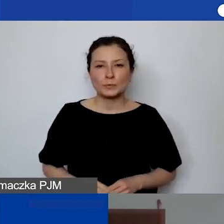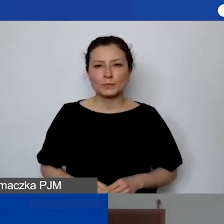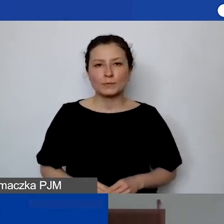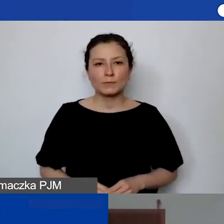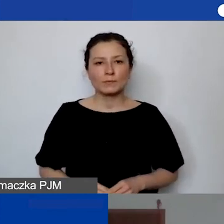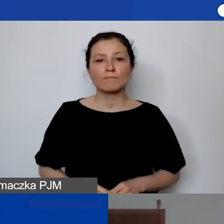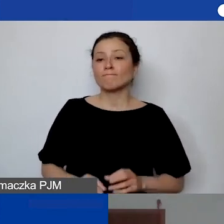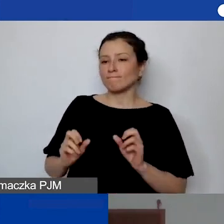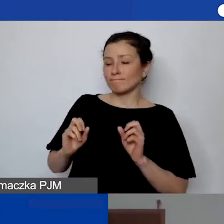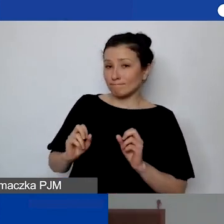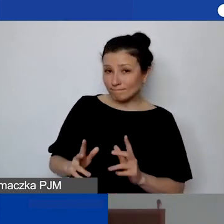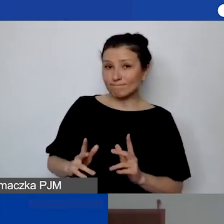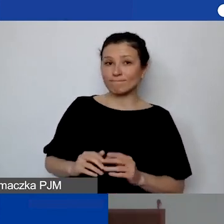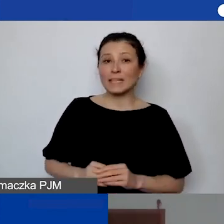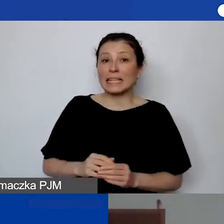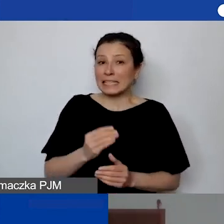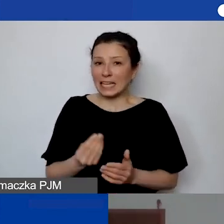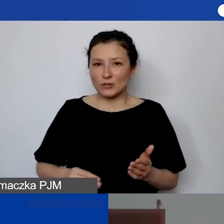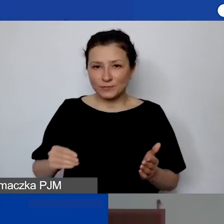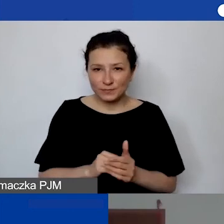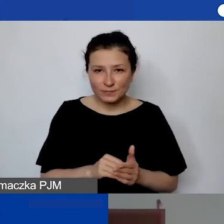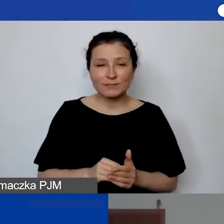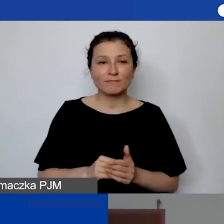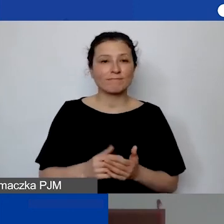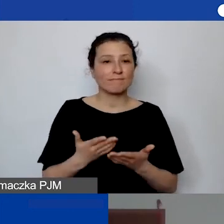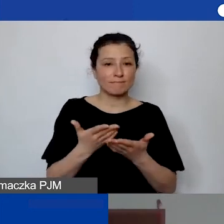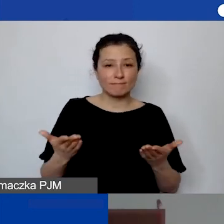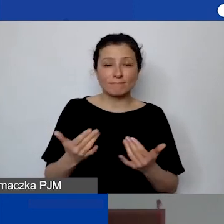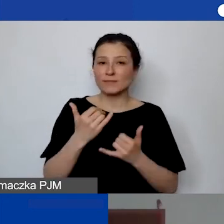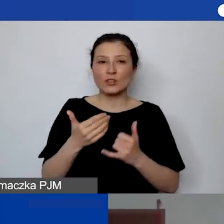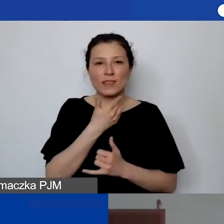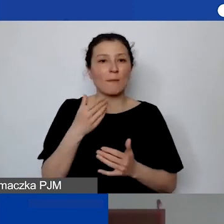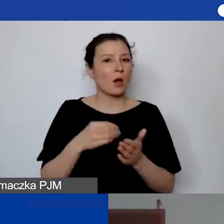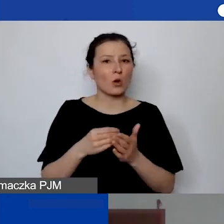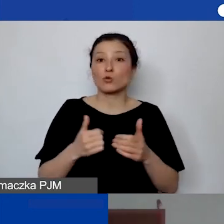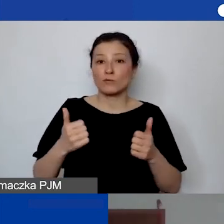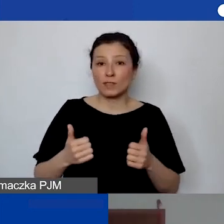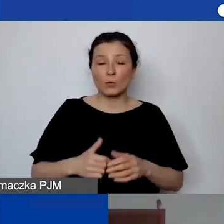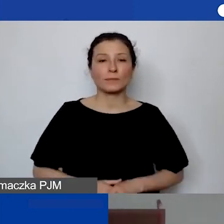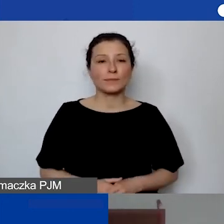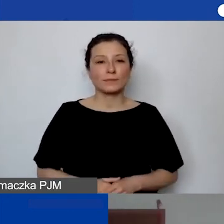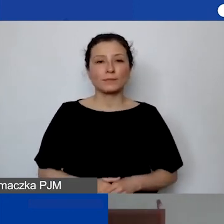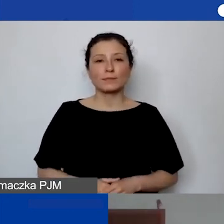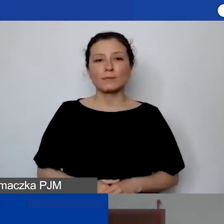Tak. Dobiegliśmy już do końca. Ja jeszcze tylko powiem, że jeśli nie mają państwo kosztów stałych, to niekoniecznie na tym to polega.